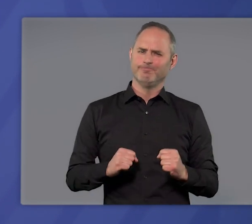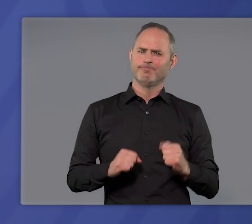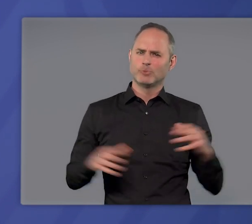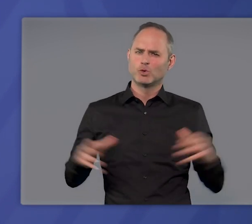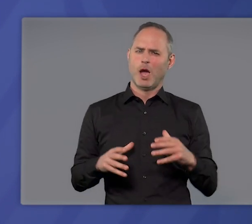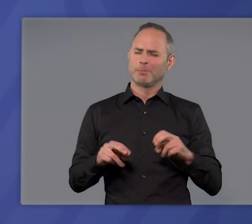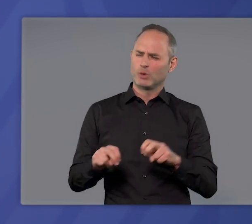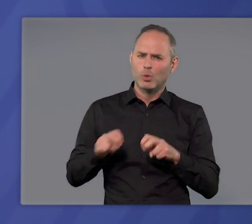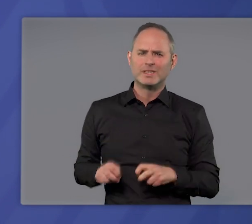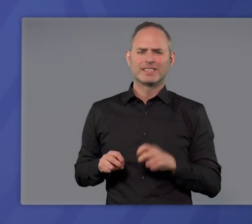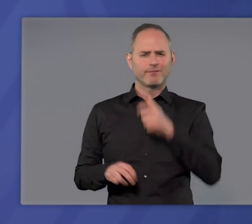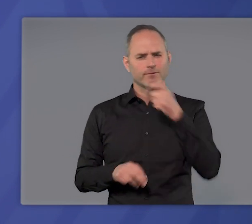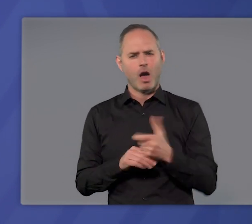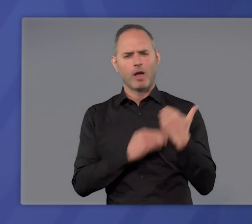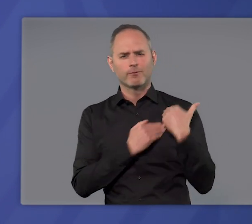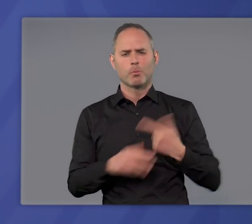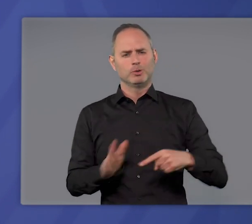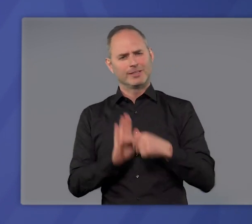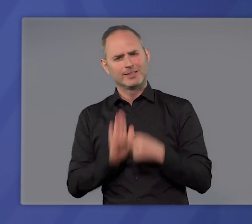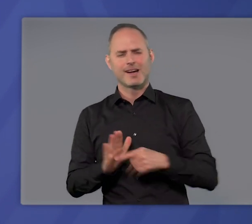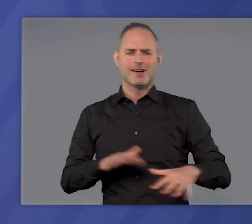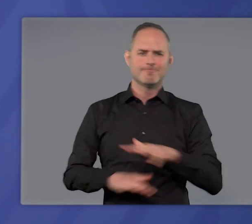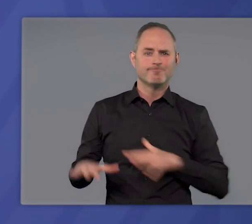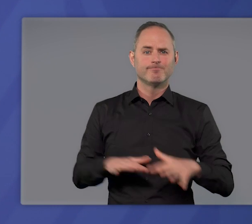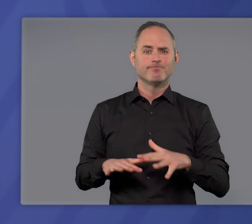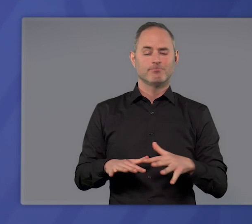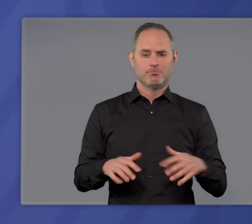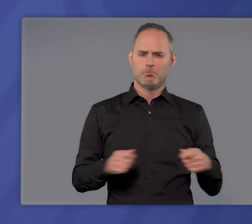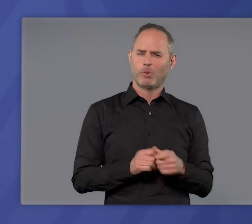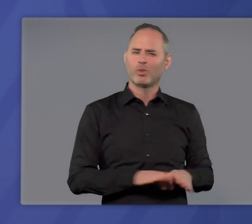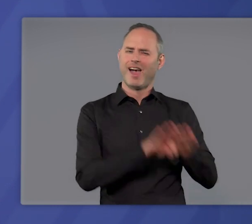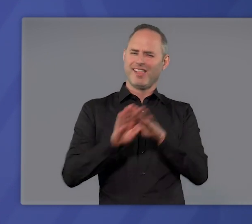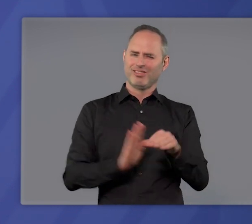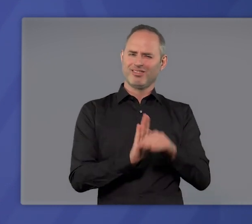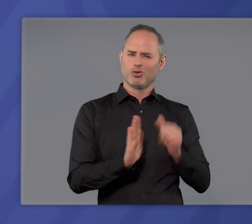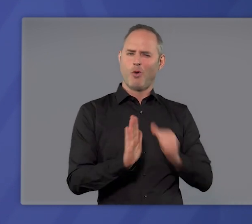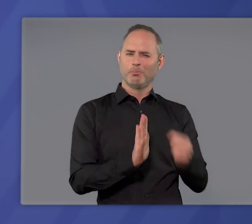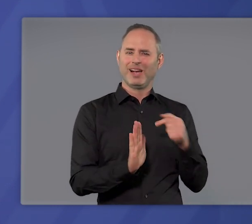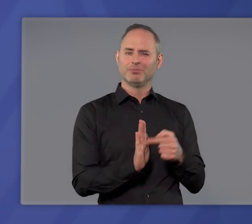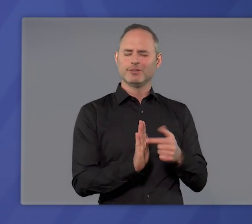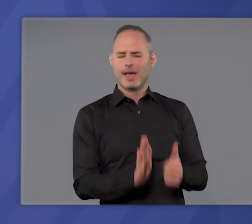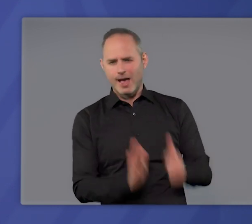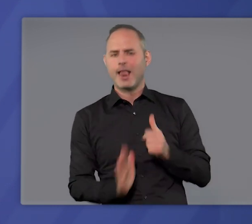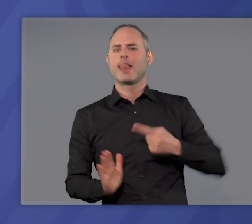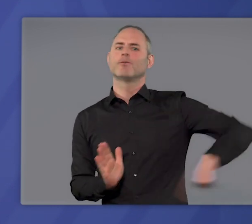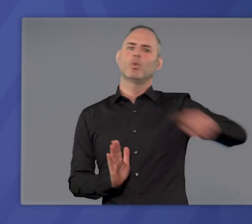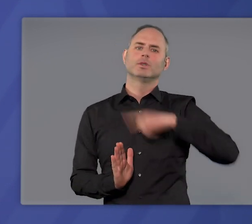alle zusammen Rücksicht und Verantwortung zeigen. Die bundeseinheitliche Notbremse wird uns dabei helfen.